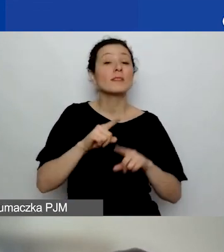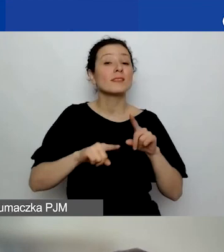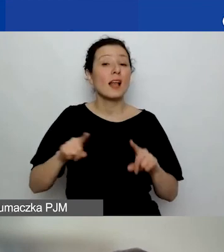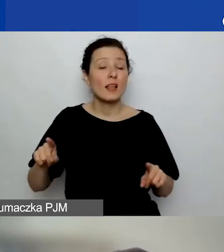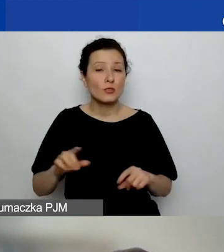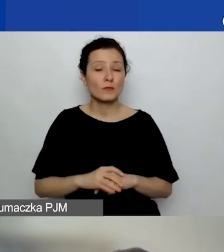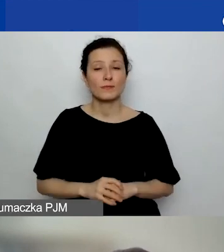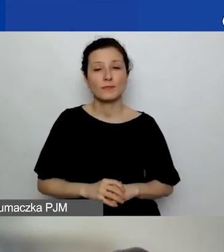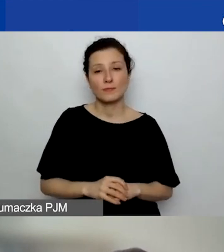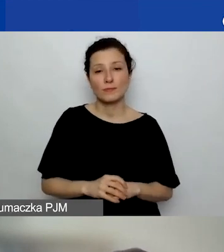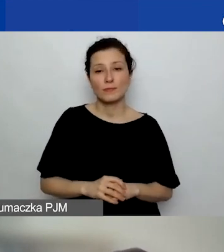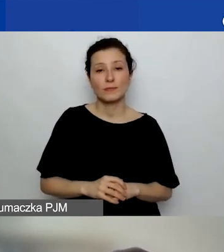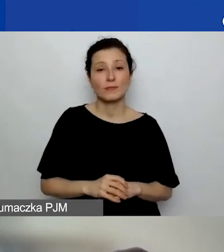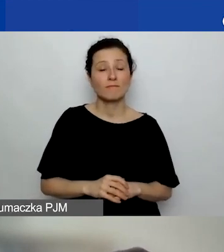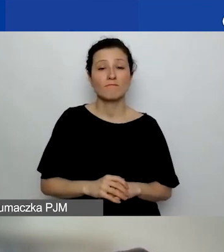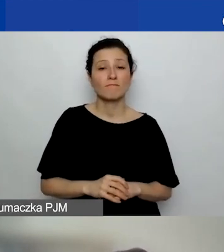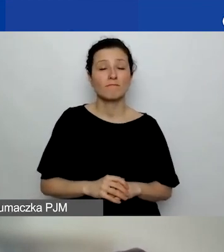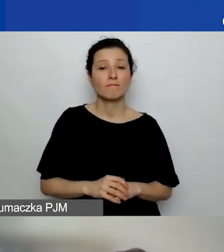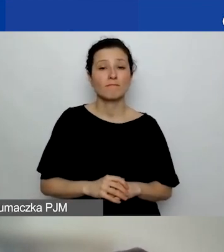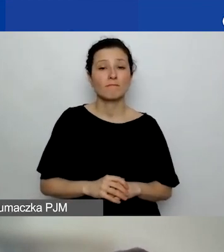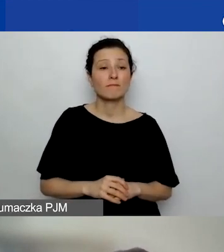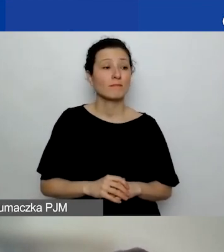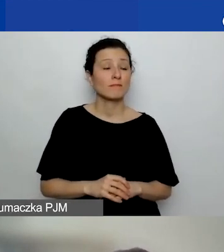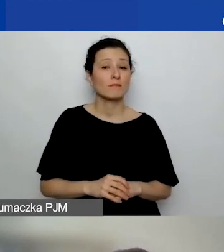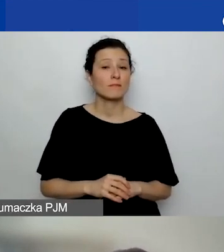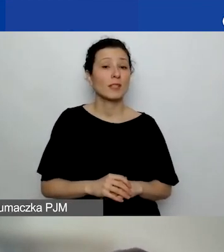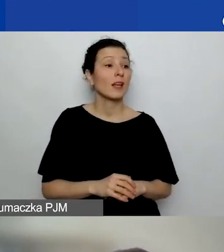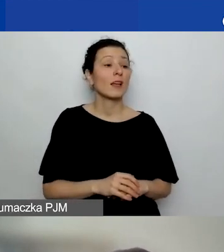jakie były zasady danego postępowania grantowego.